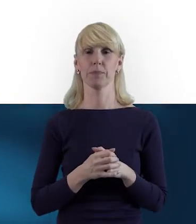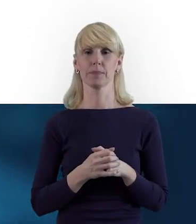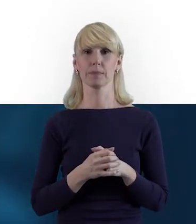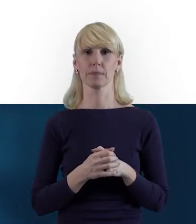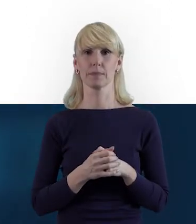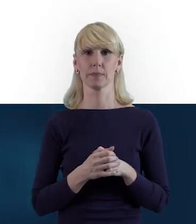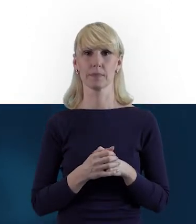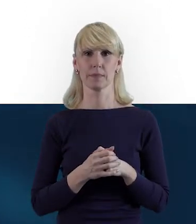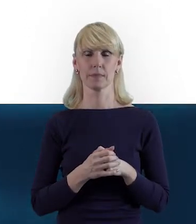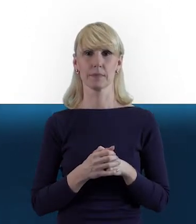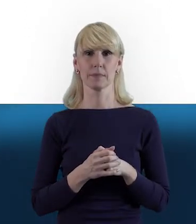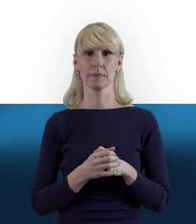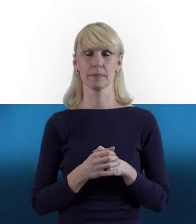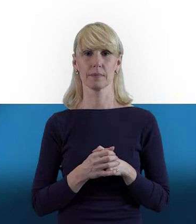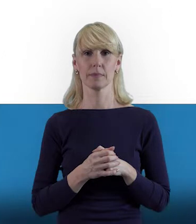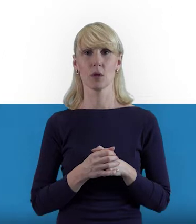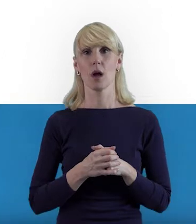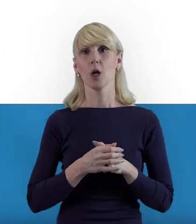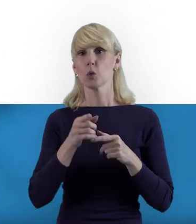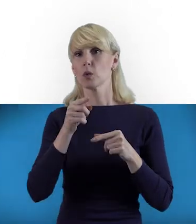z którymi spotykają się nasi beneficjenci na co dzień.